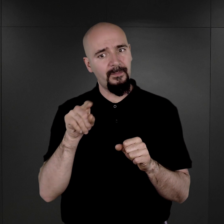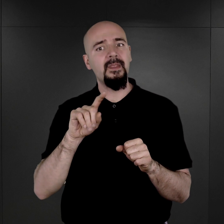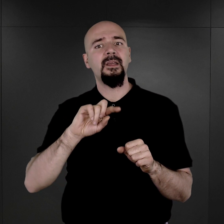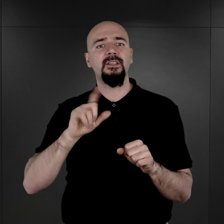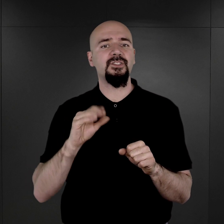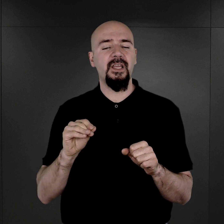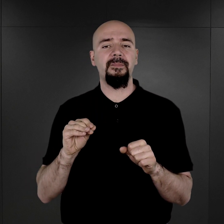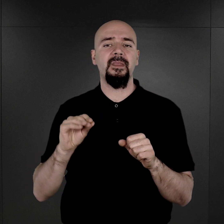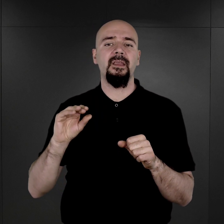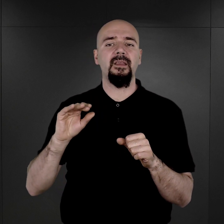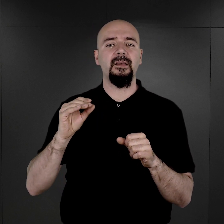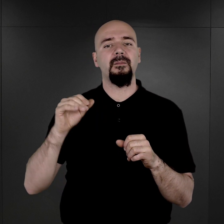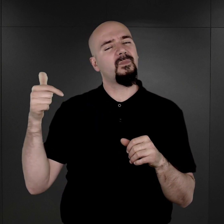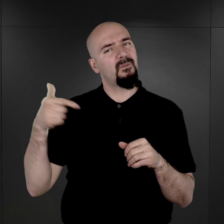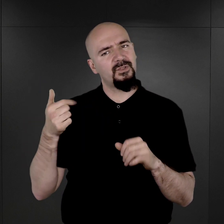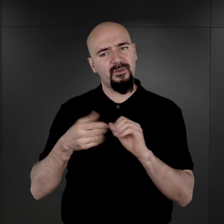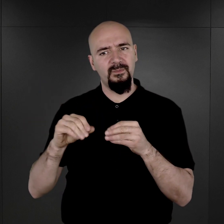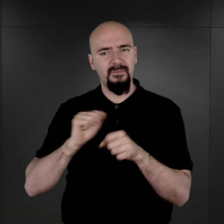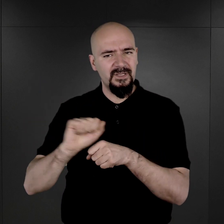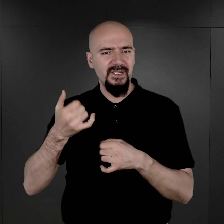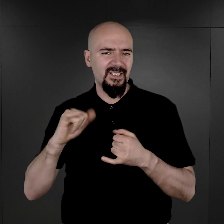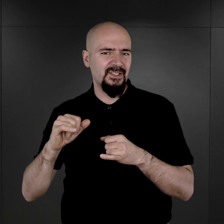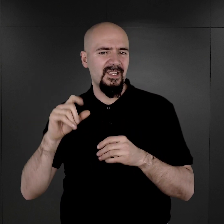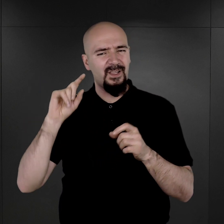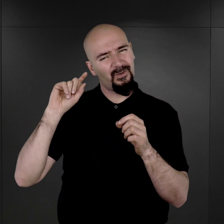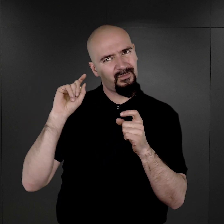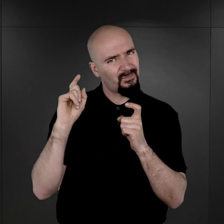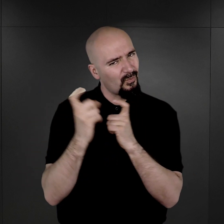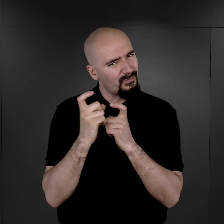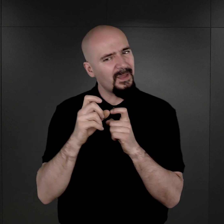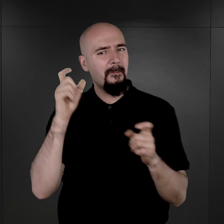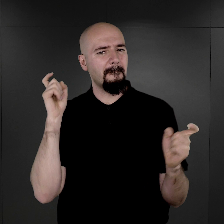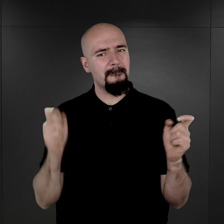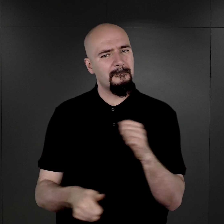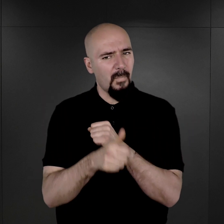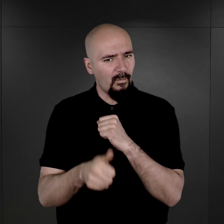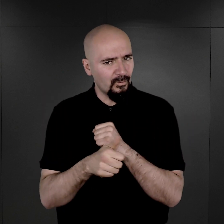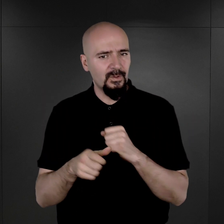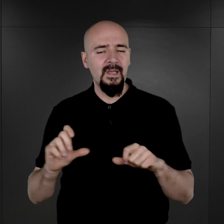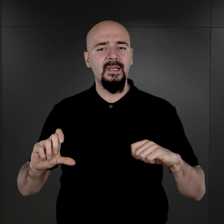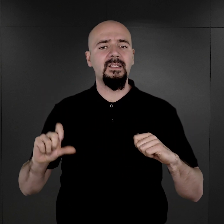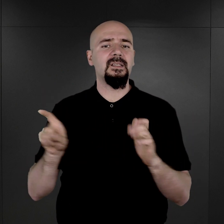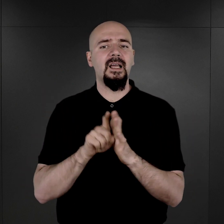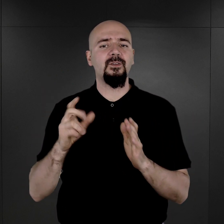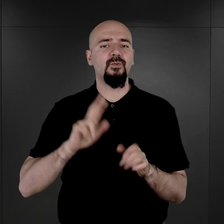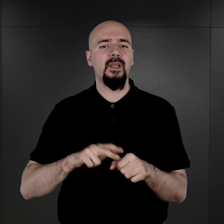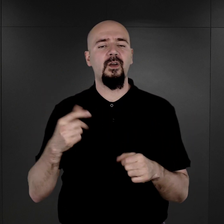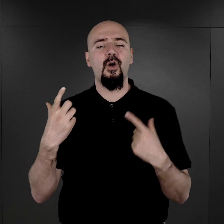że jednak musiał być jakiś szczególny powód, dla którego te osoby były fotografowane.